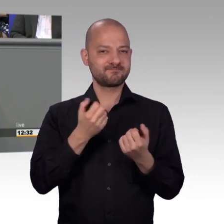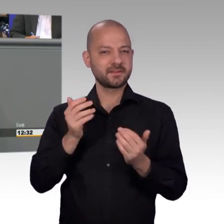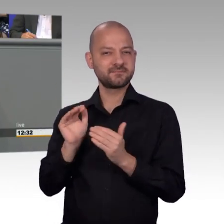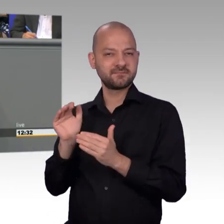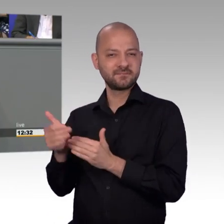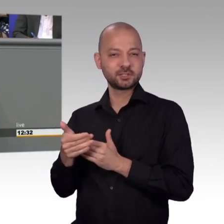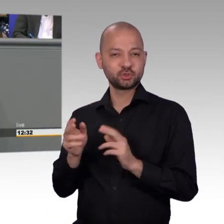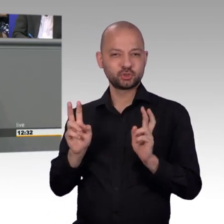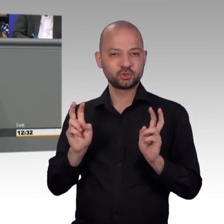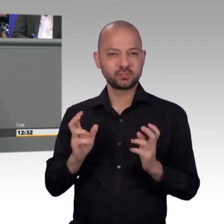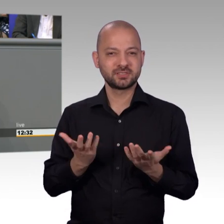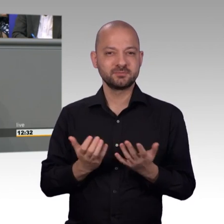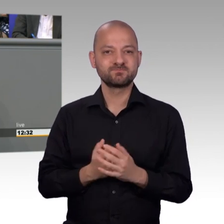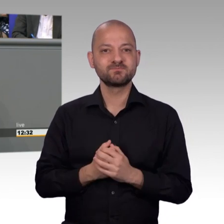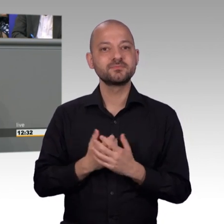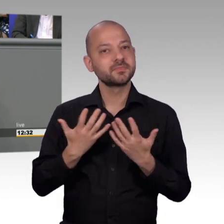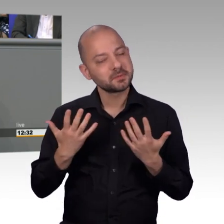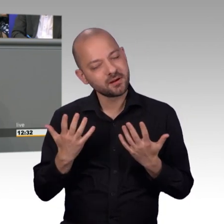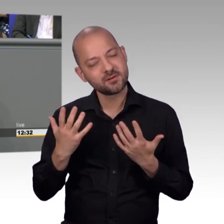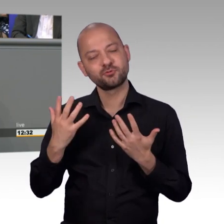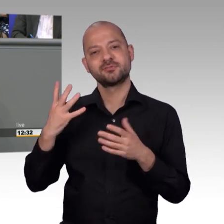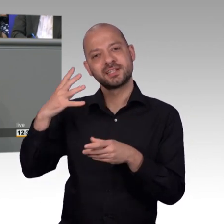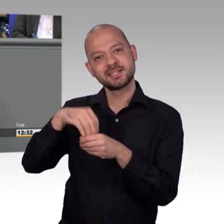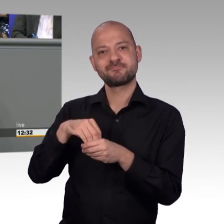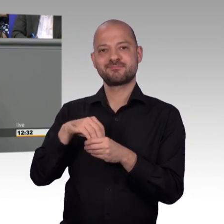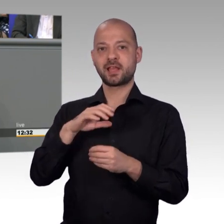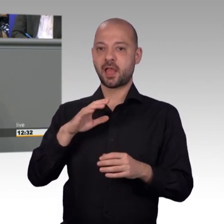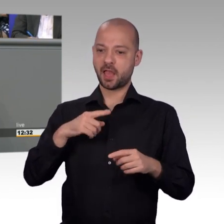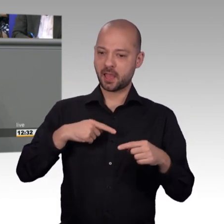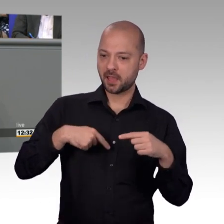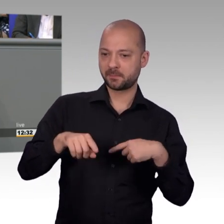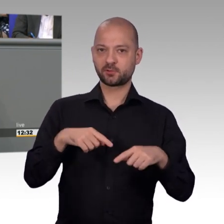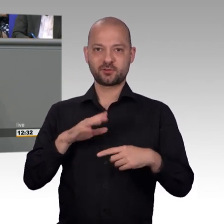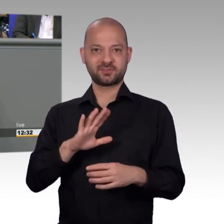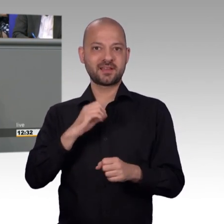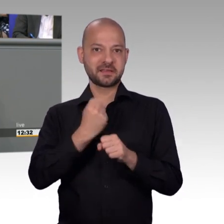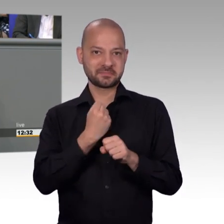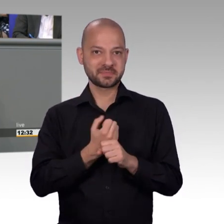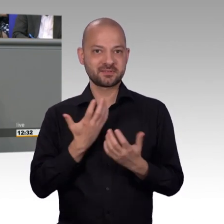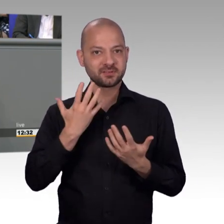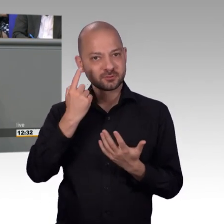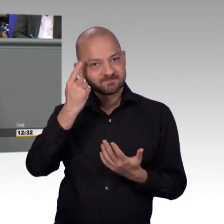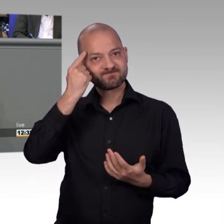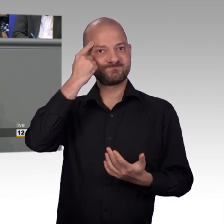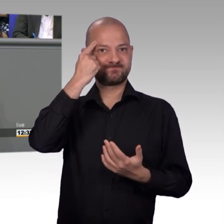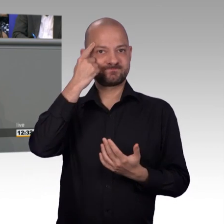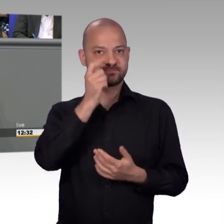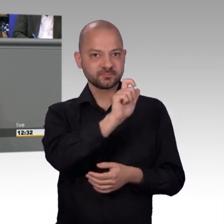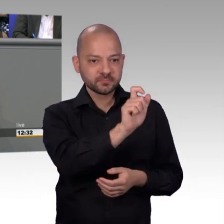war, Artikel 17 im Grundgesetz ist ein wichtiges Grundrecht, was wir aber auch bewerben müssen. Wo wir den Bürgerinnen und Bürgern auch